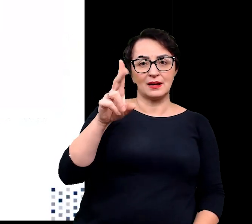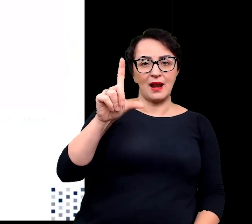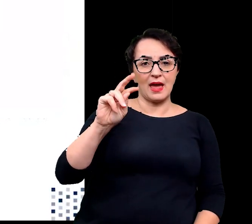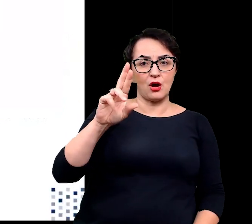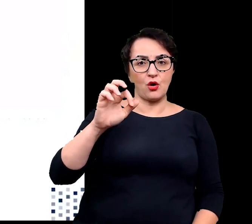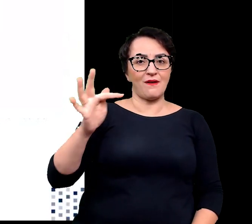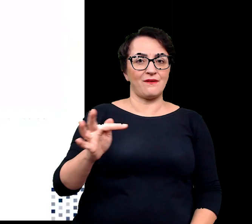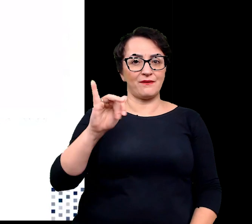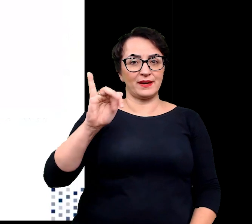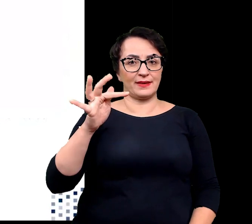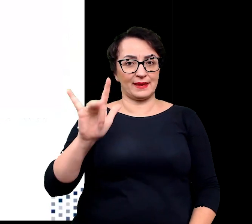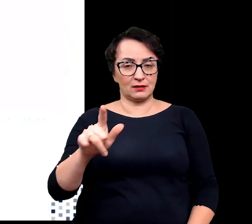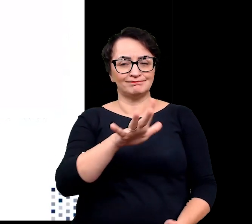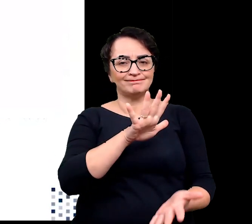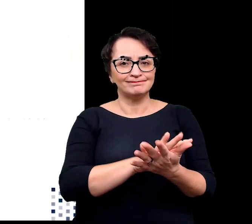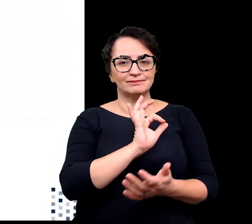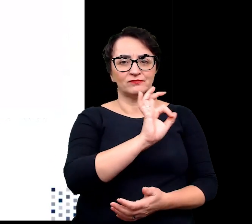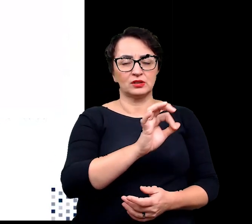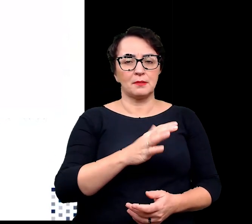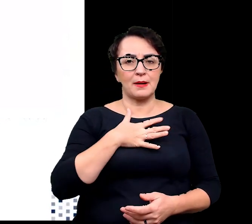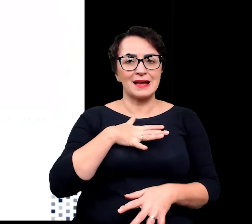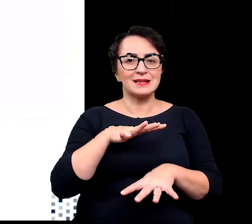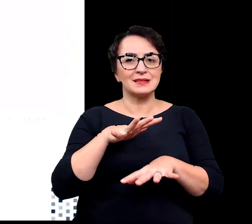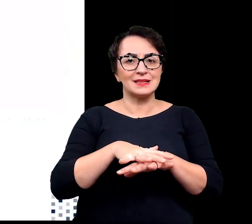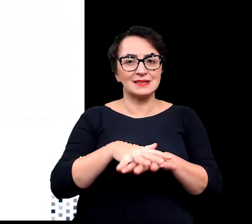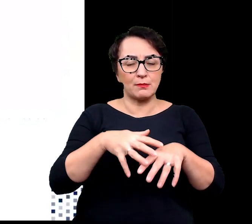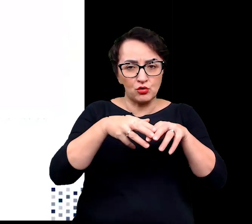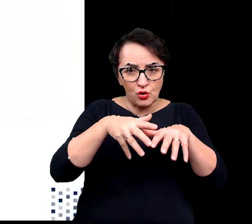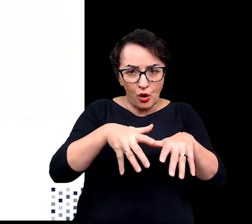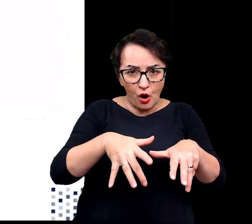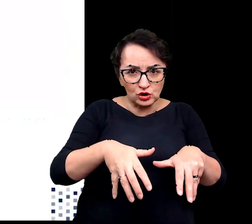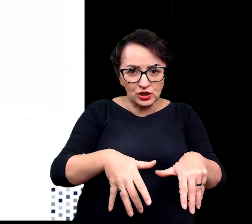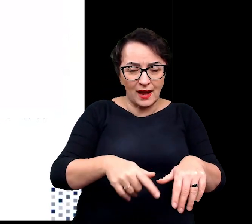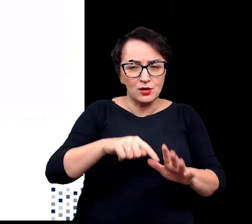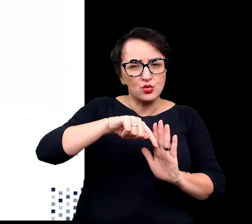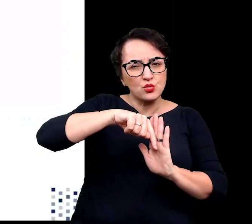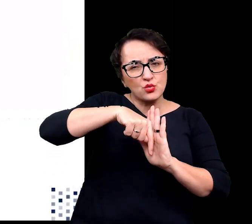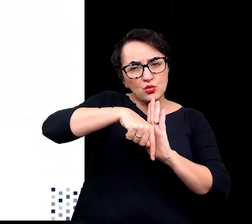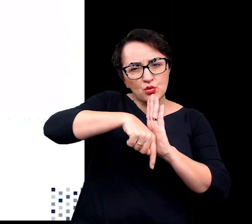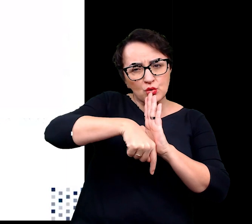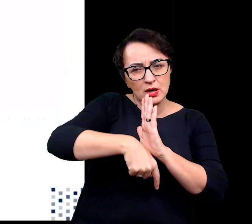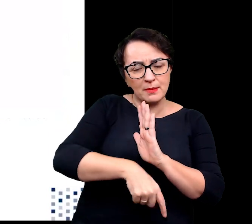Charakteryzują się rozbudowanym systemem korzeniowym sięgającym głębokich warstw wody